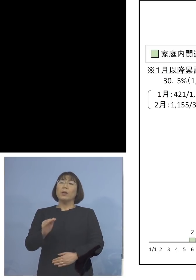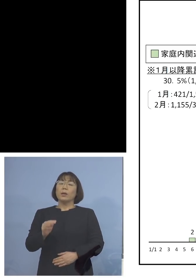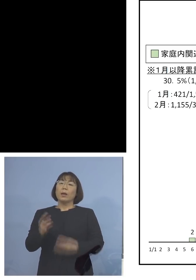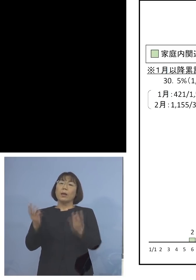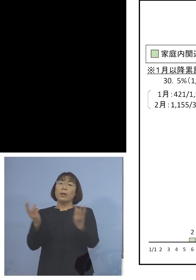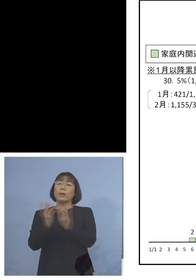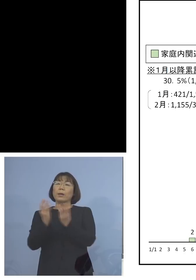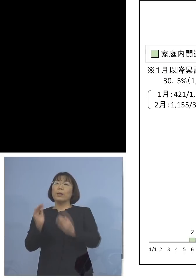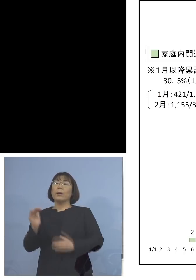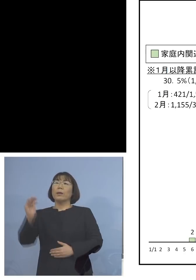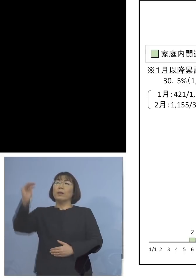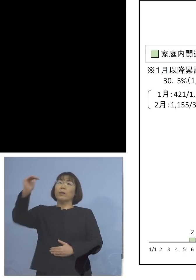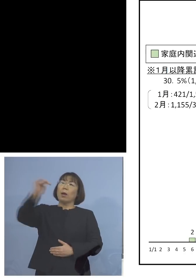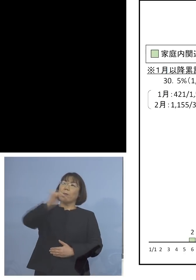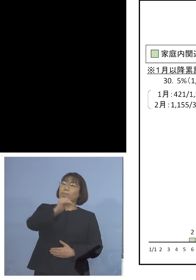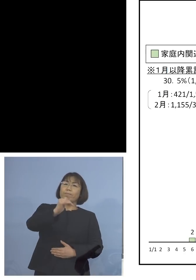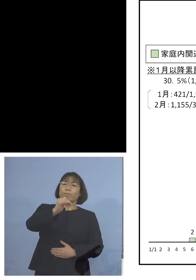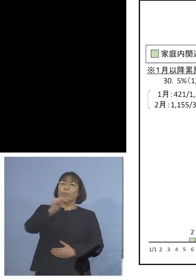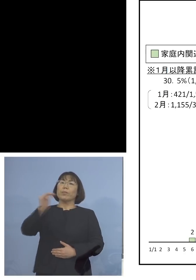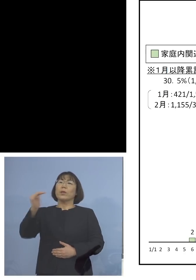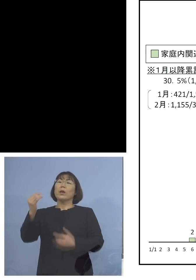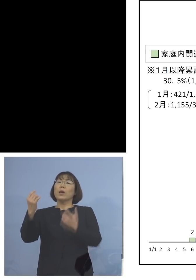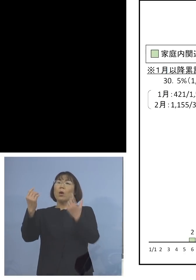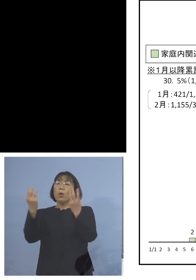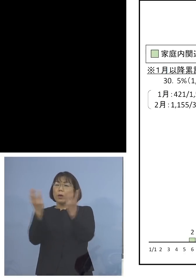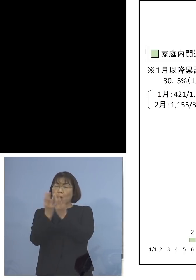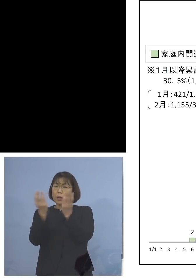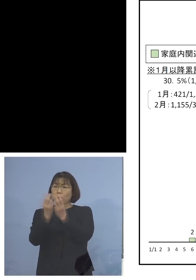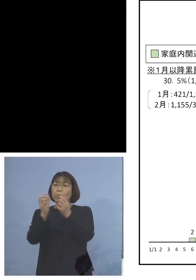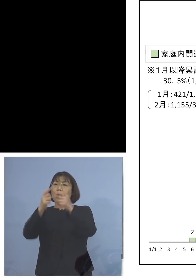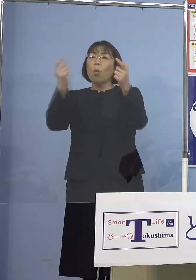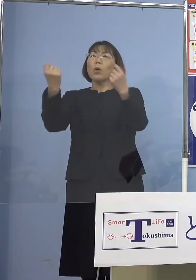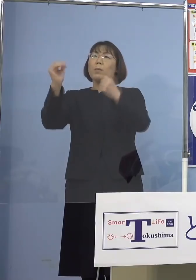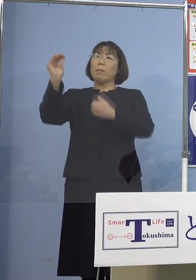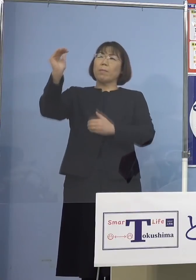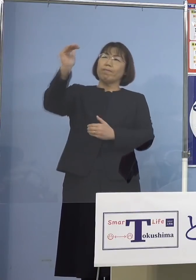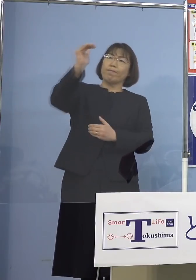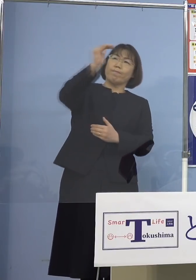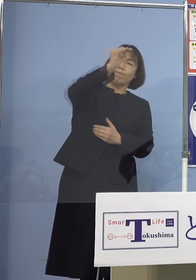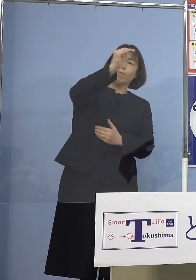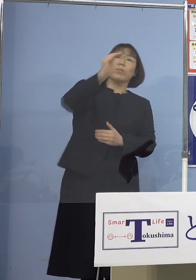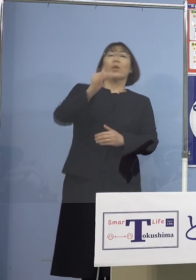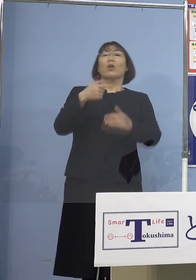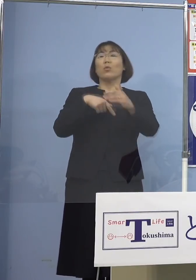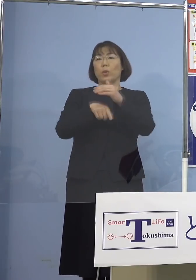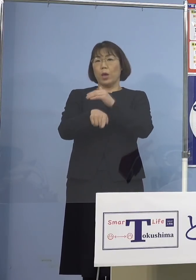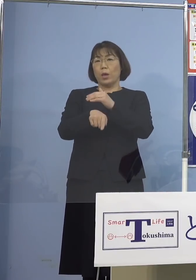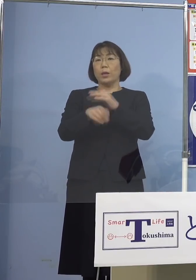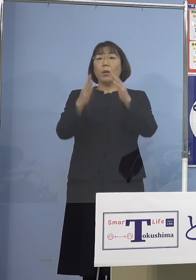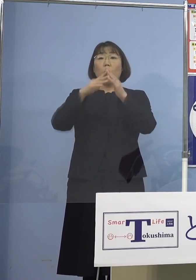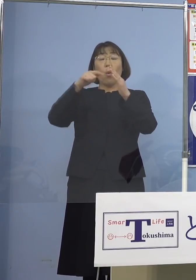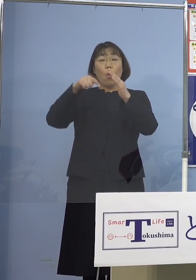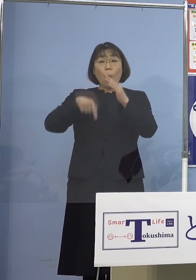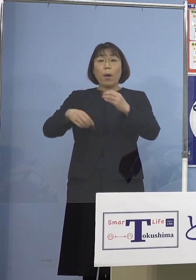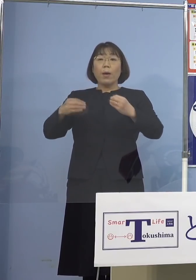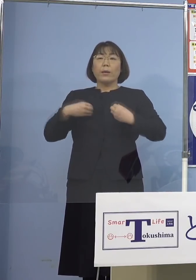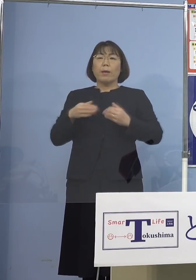それの大きな要因と いうことになります つまり家庭内感染を抑えない限り この数を減らすことは